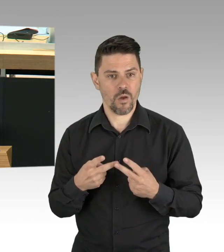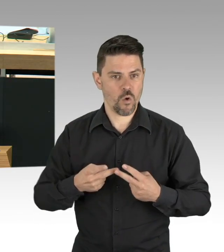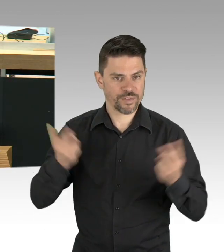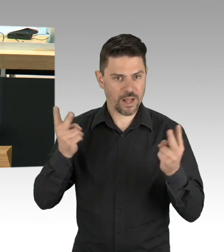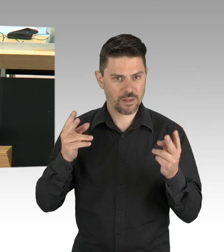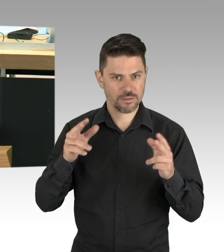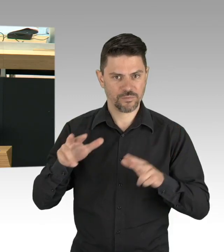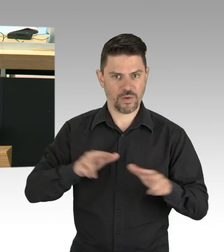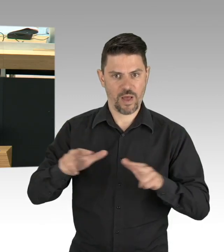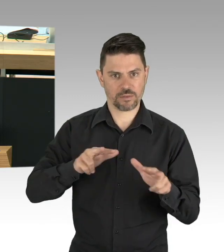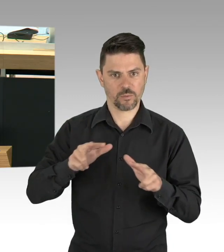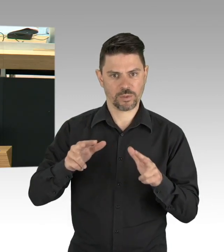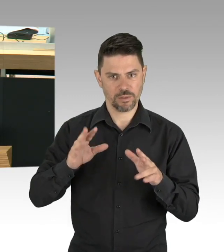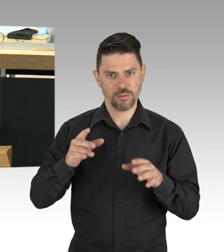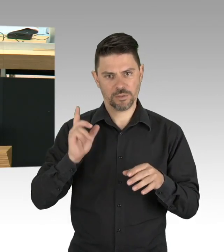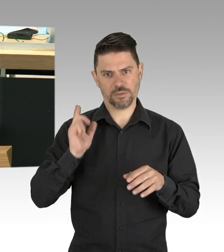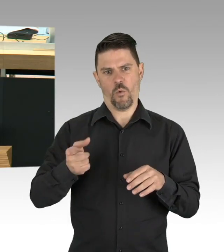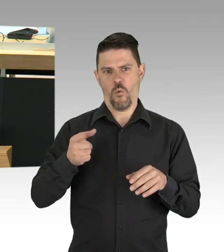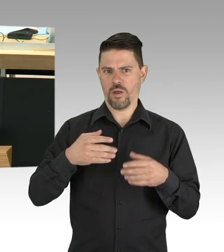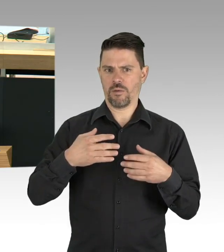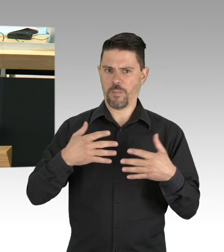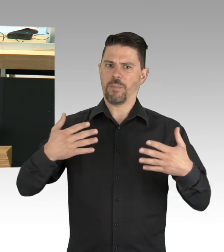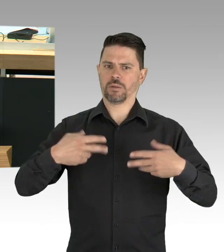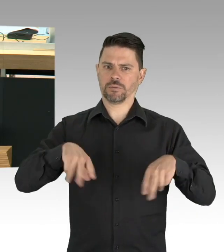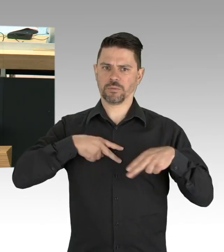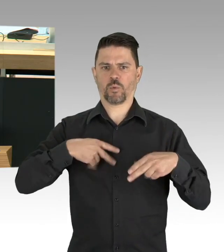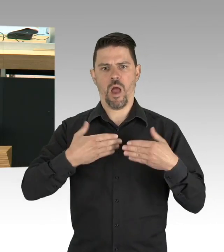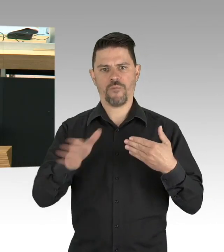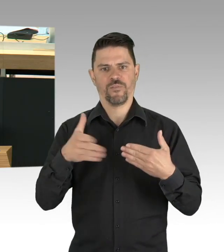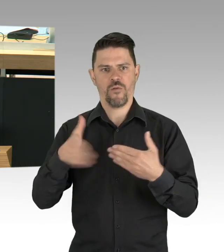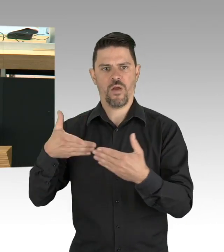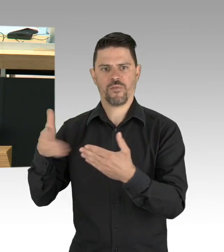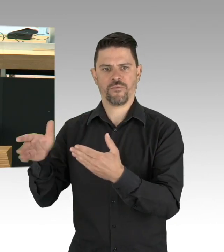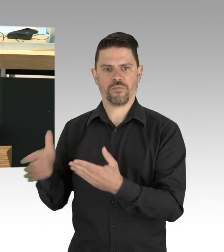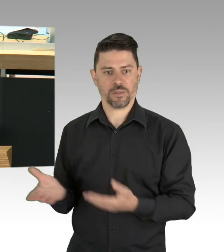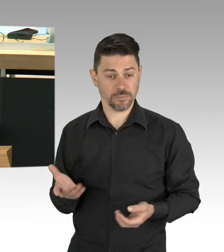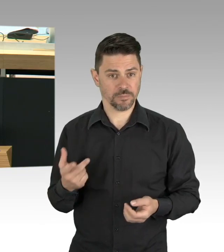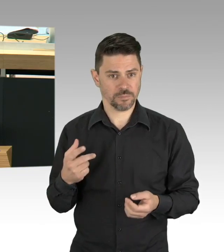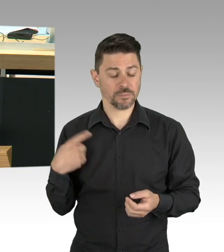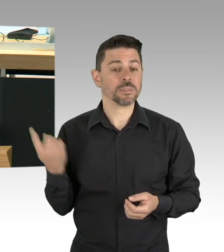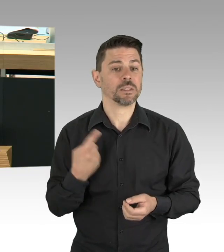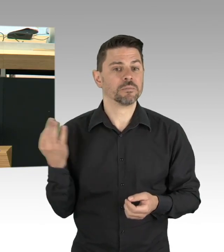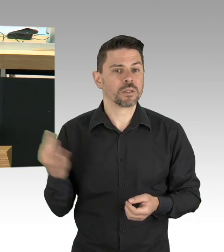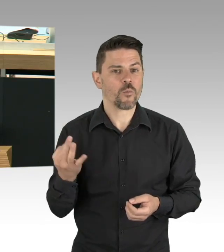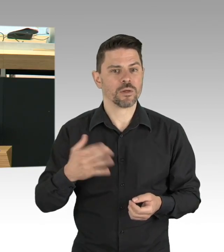aber nur 470.000 in der letzten Kalenderwoche gemacht hat, dann frage ich warum und ich finde,